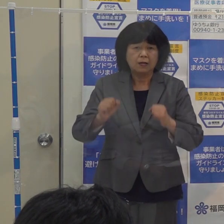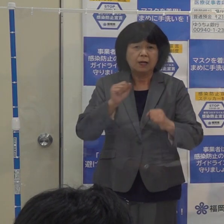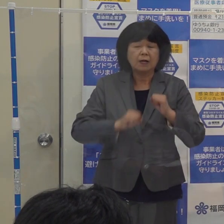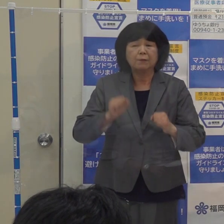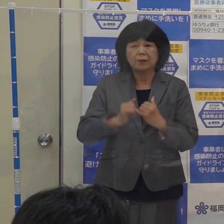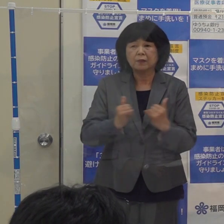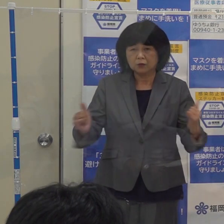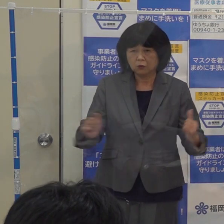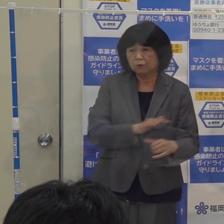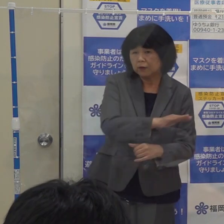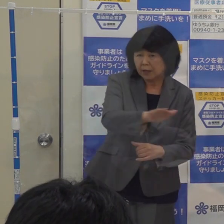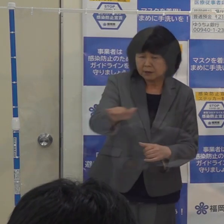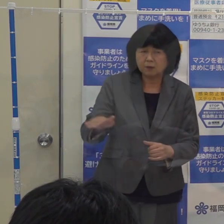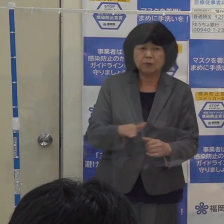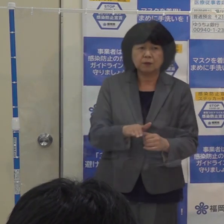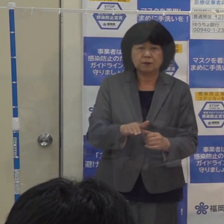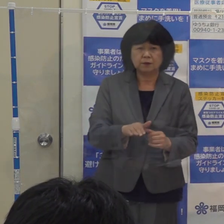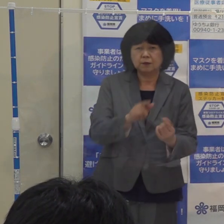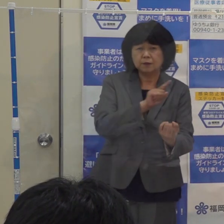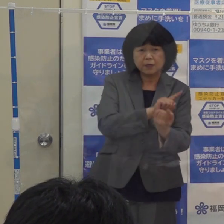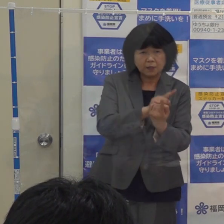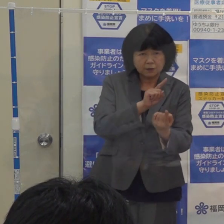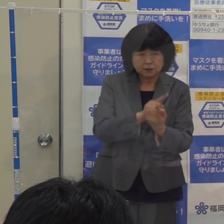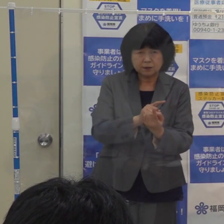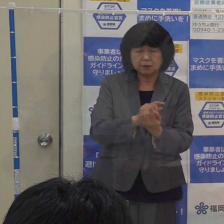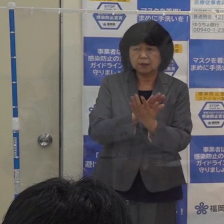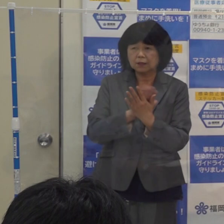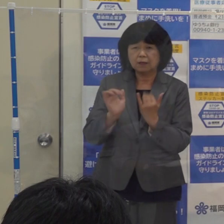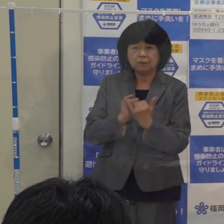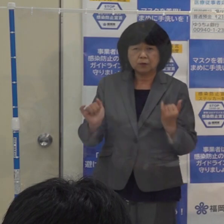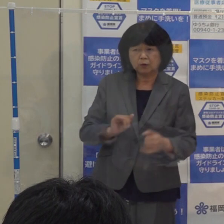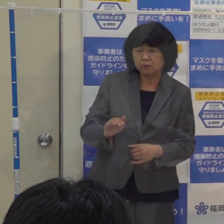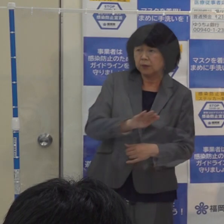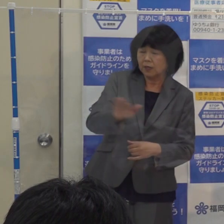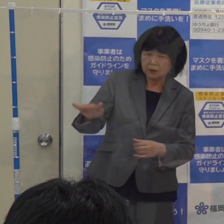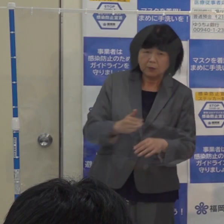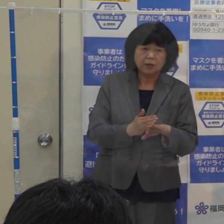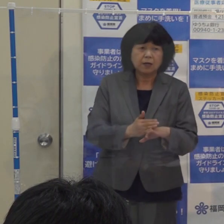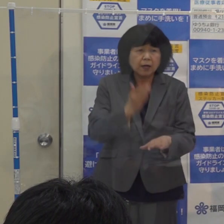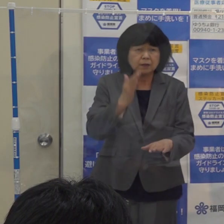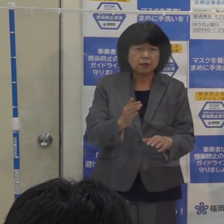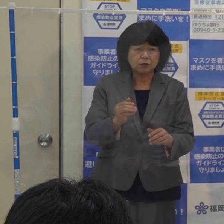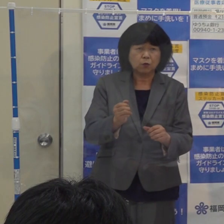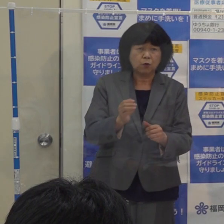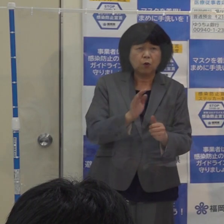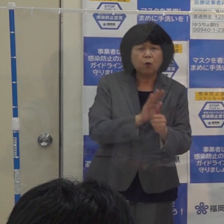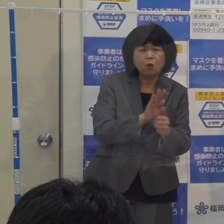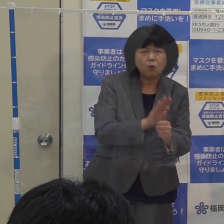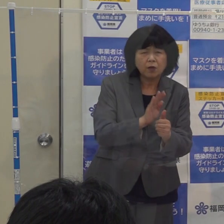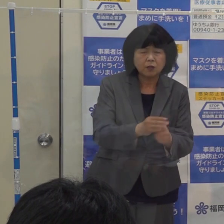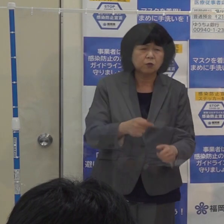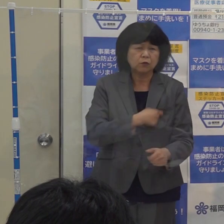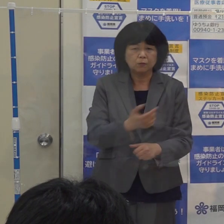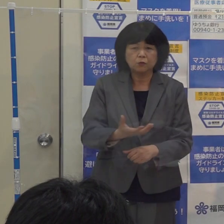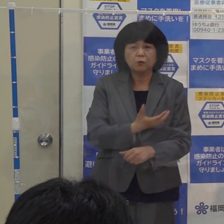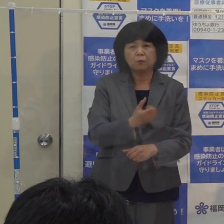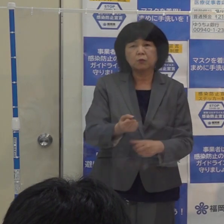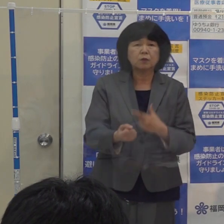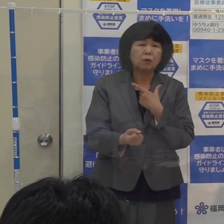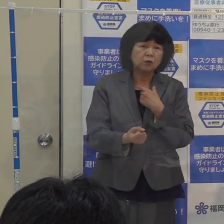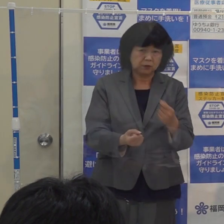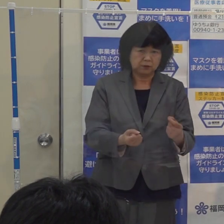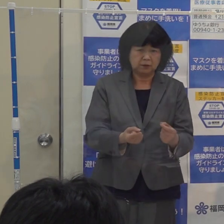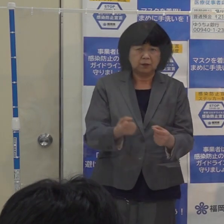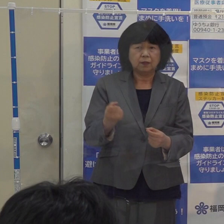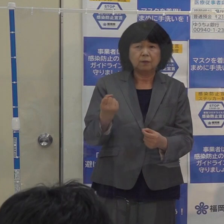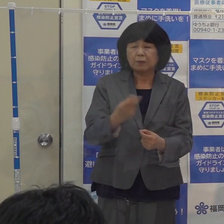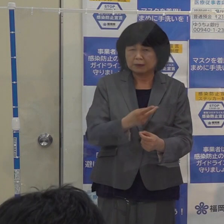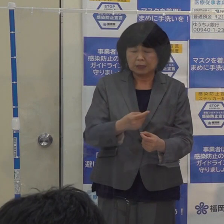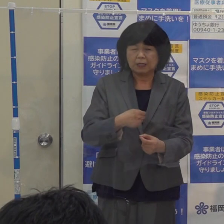そういった方々について 県民の皆さん どうか感謝と応援の気持ちを持っていただき お示しいただければと思います